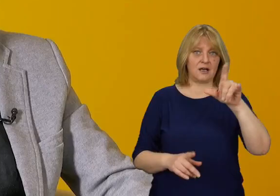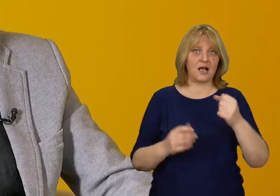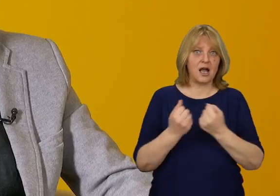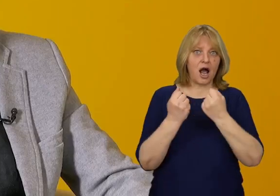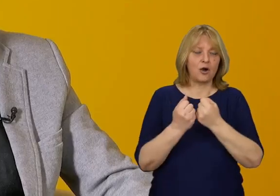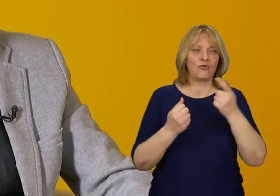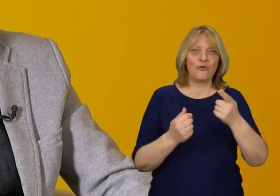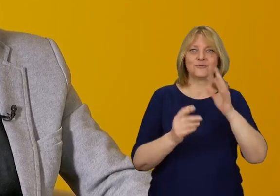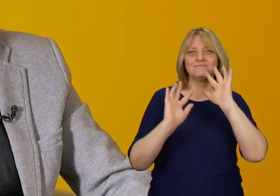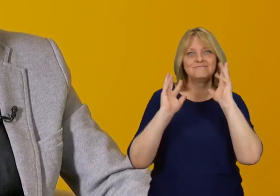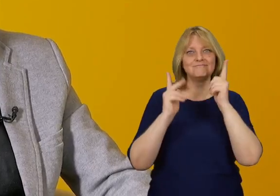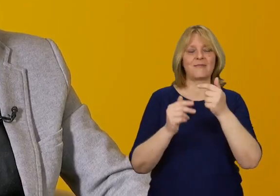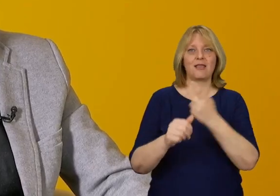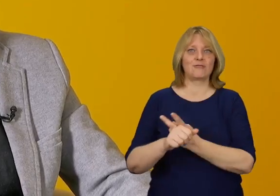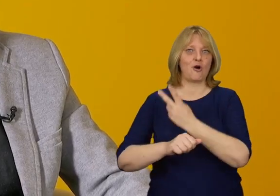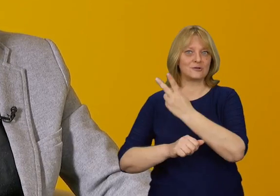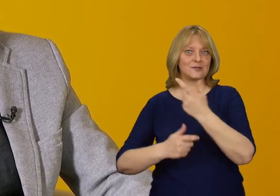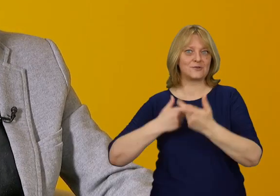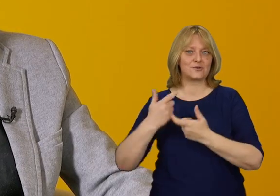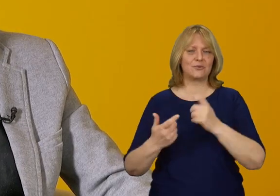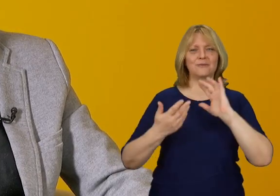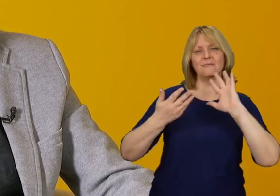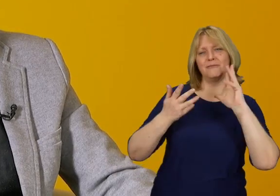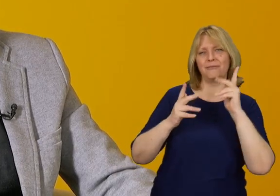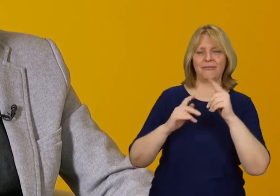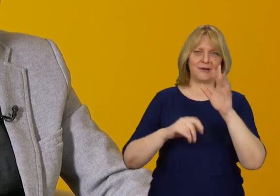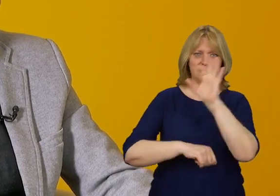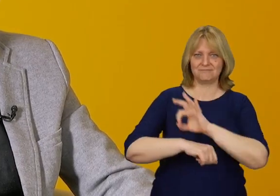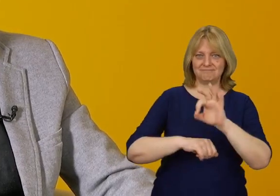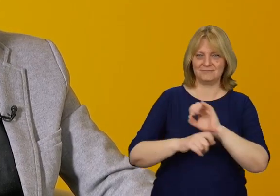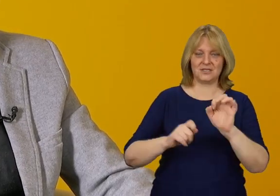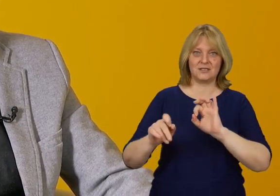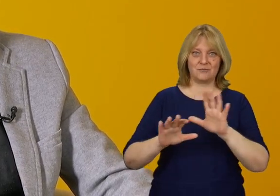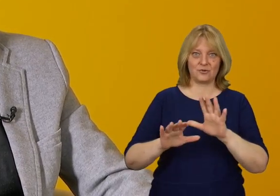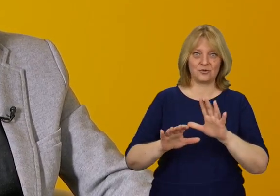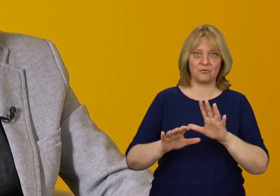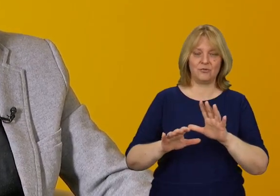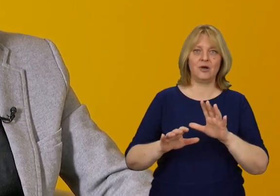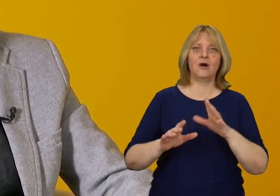Wkomponowano tam rozwiązanie dostępnościowe w przepięknie architektoniczny sposób